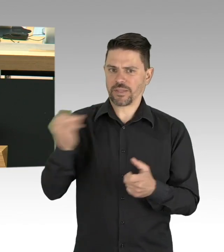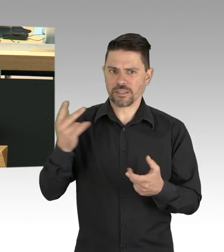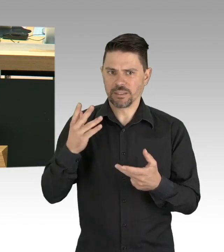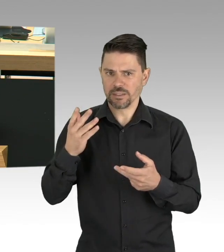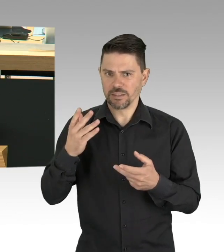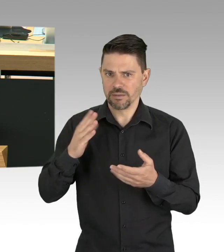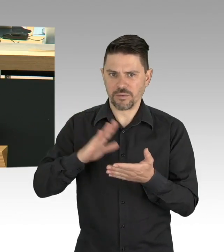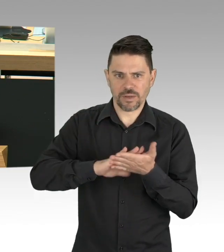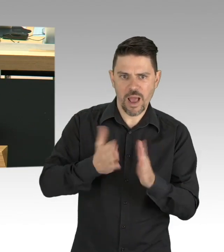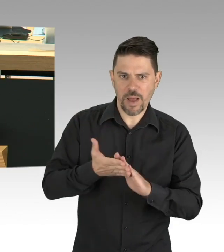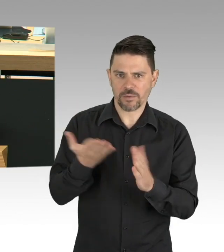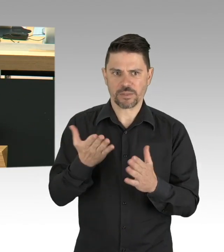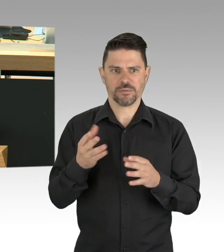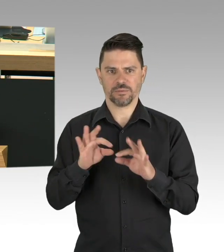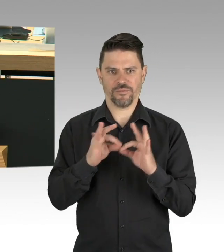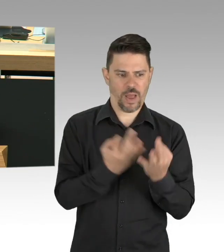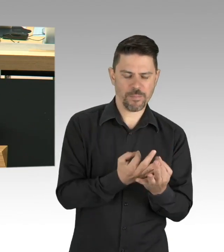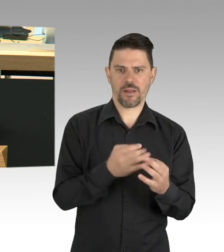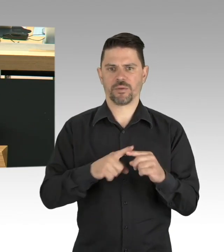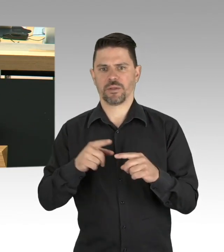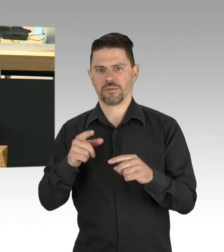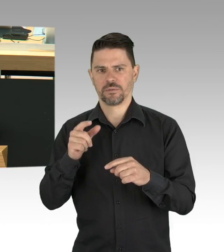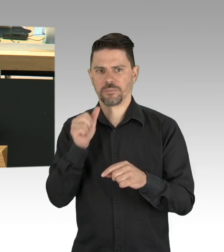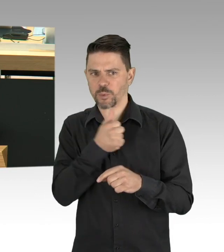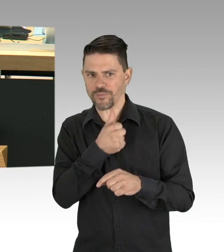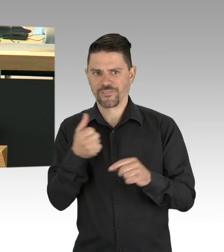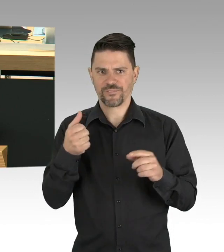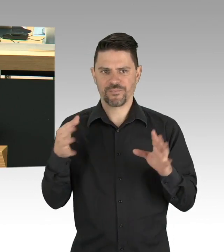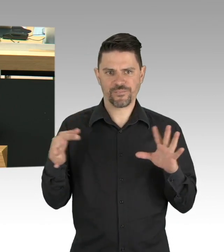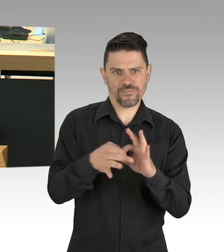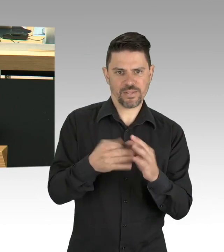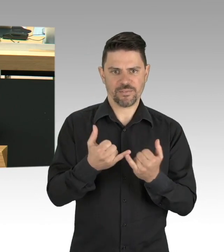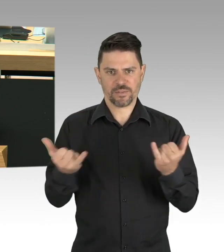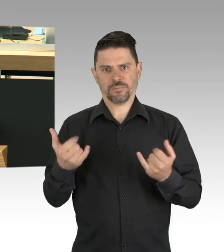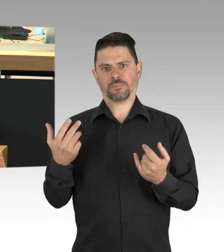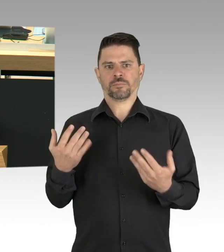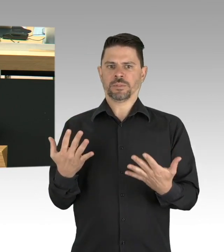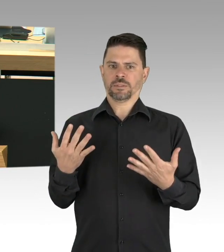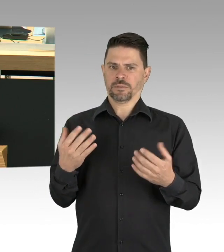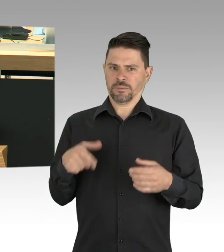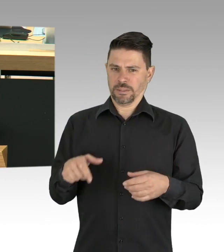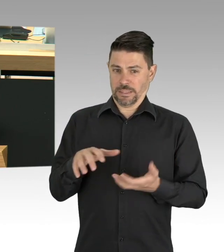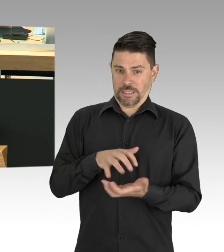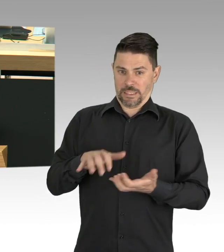daher muss unseren Erzieherinnen und Erzieher zukünftig noch mehr als bisher unser Augenmerk gelten,